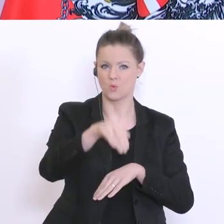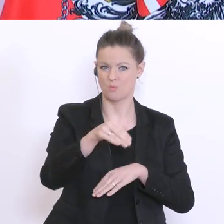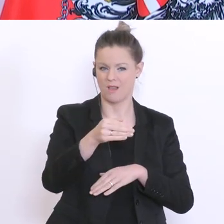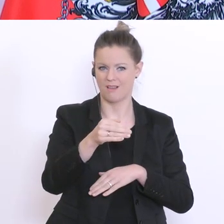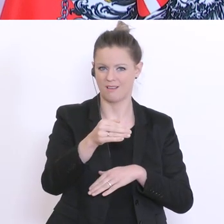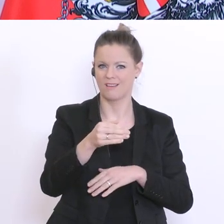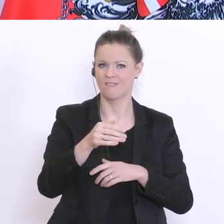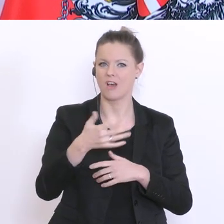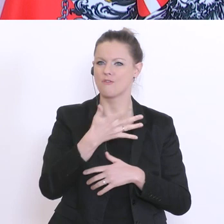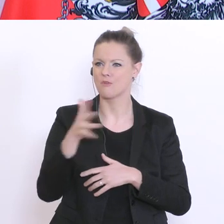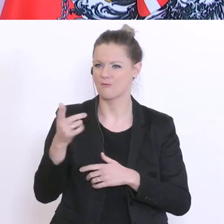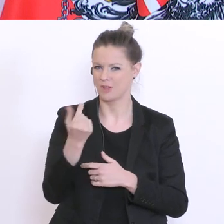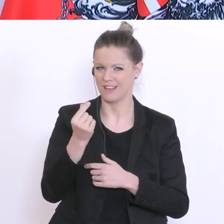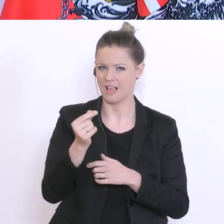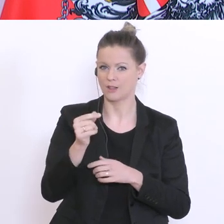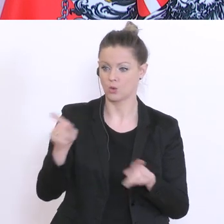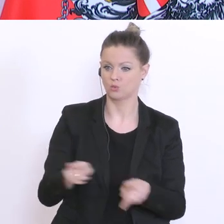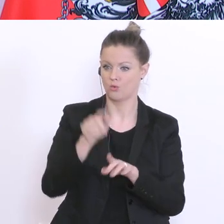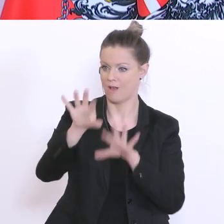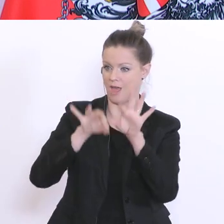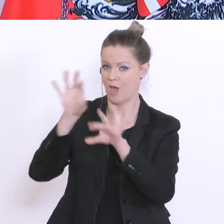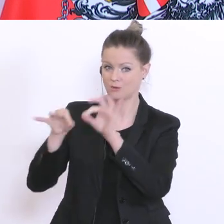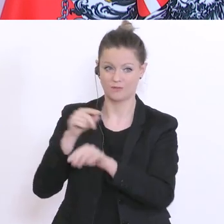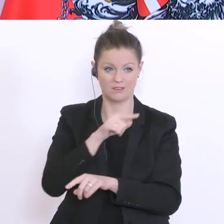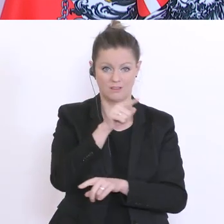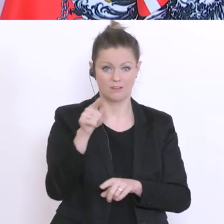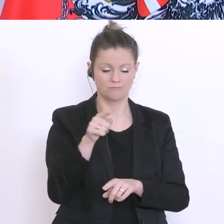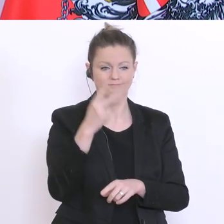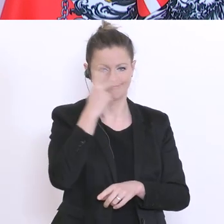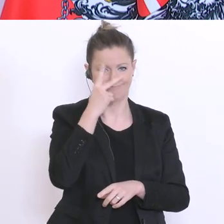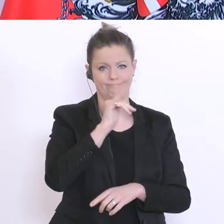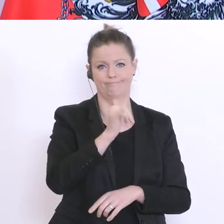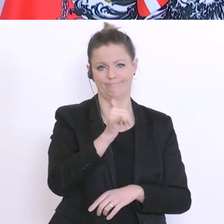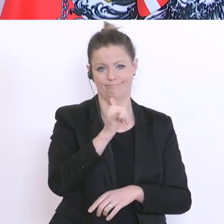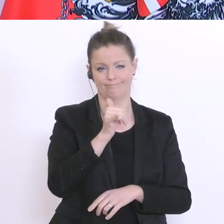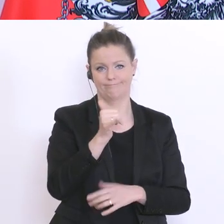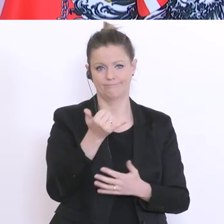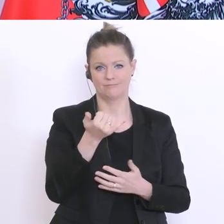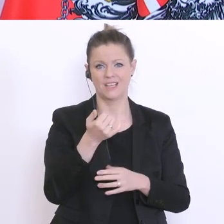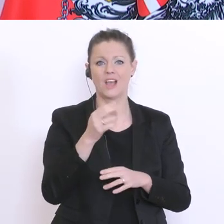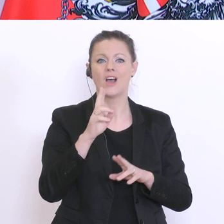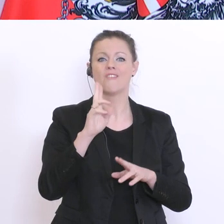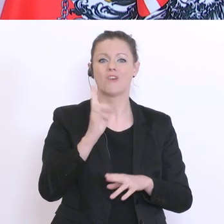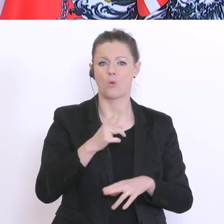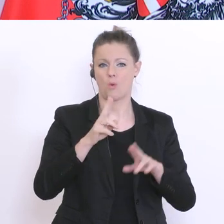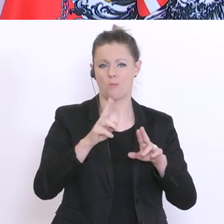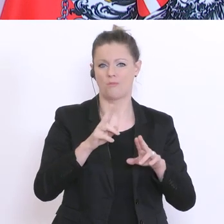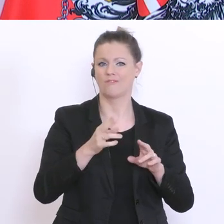Eltern, verstehen noch immer, warum wir den klassischen Unterricht bis Ende der Osterferien